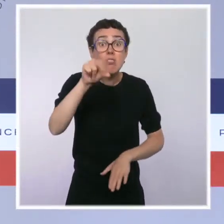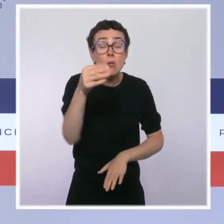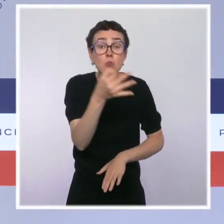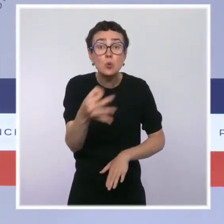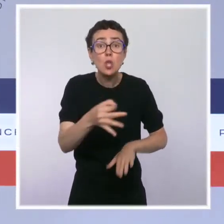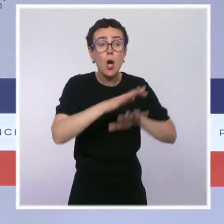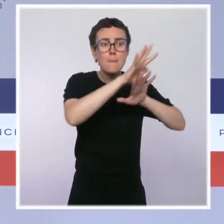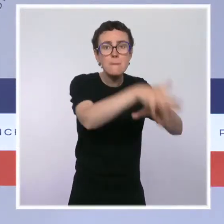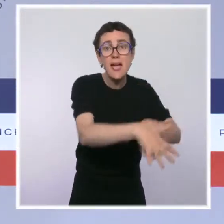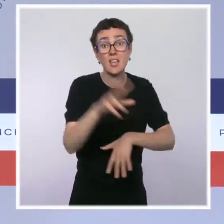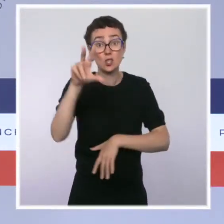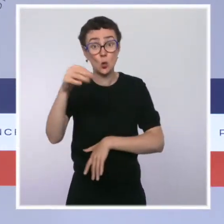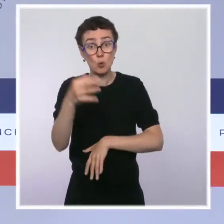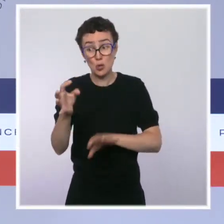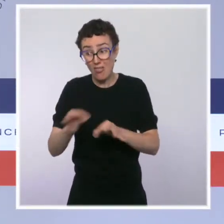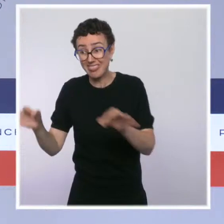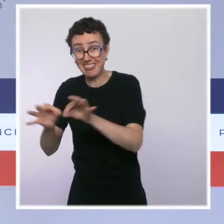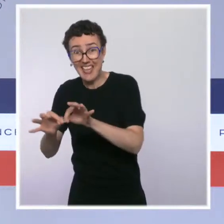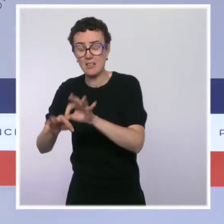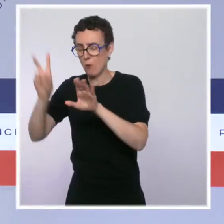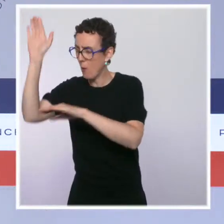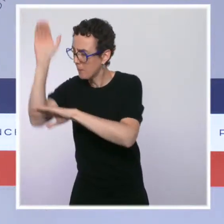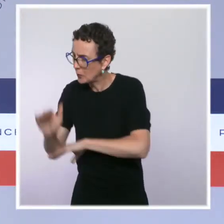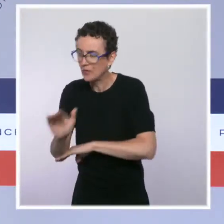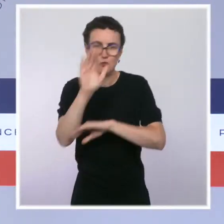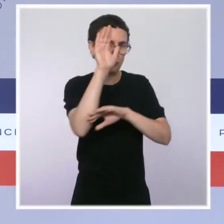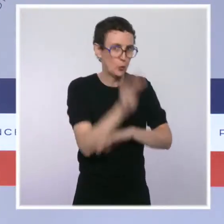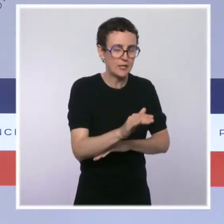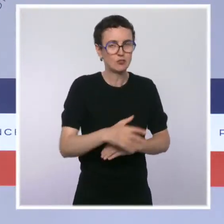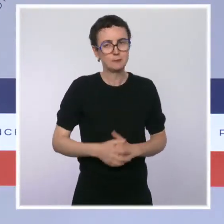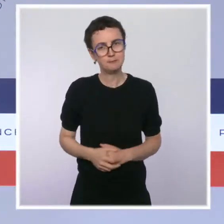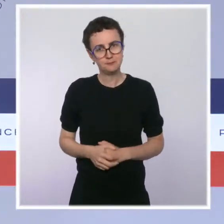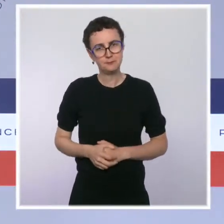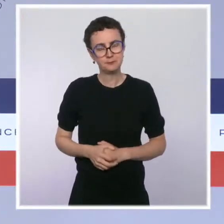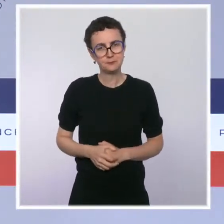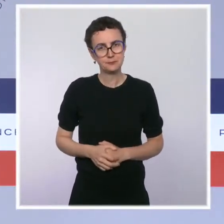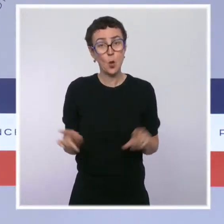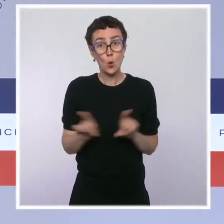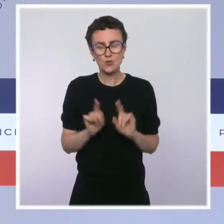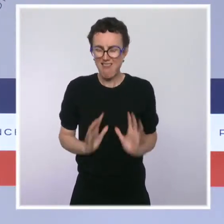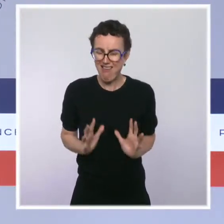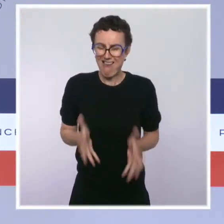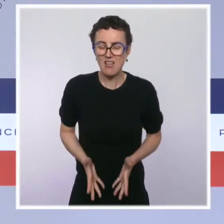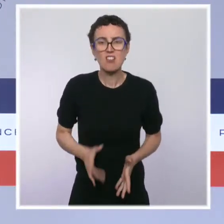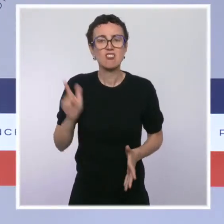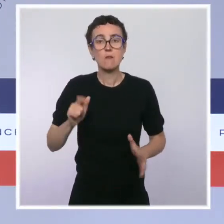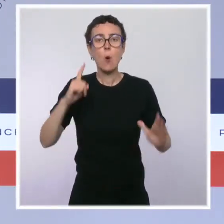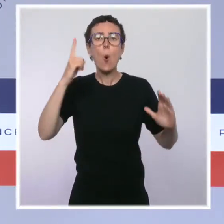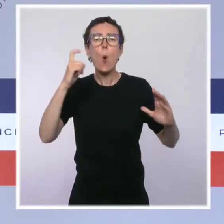La France a elle-même pris des engagements, notamment pour atteindre la protection forte de 5 % des eaux en Méditerranée,